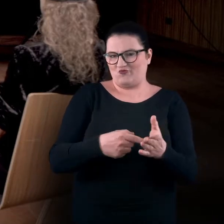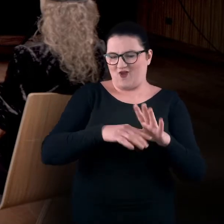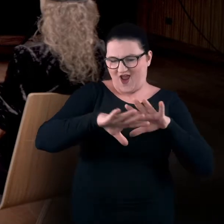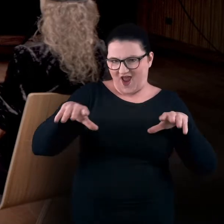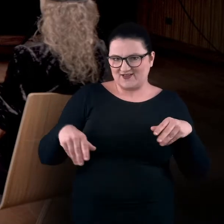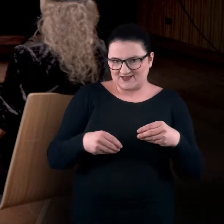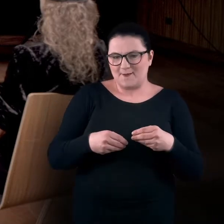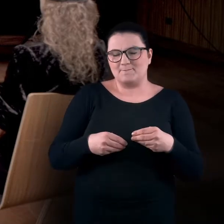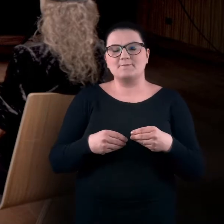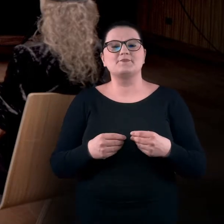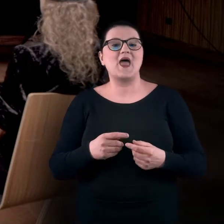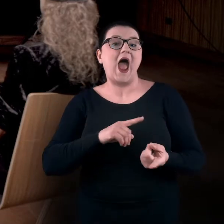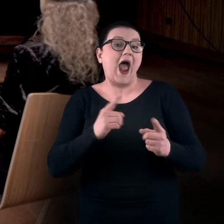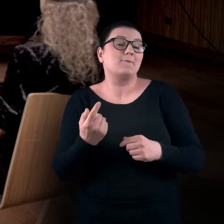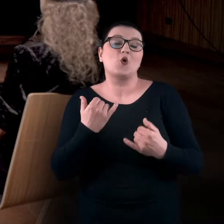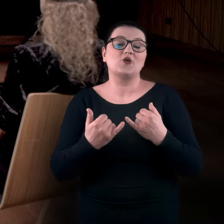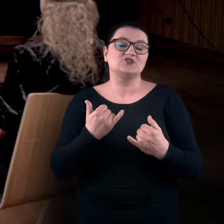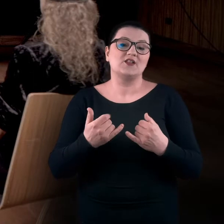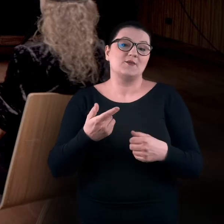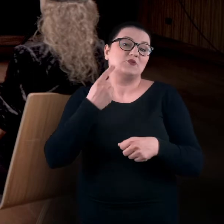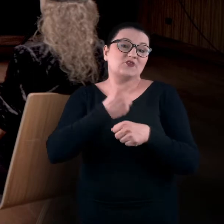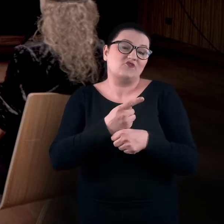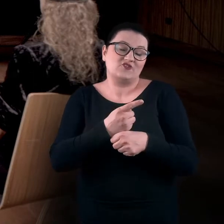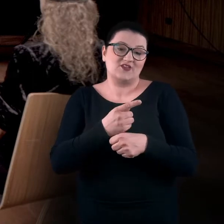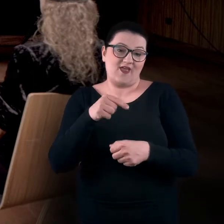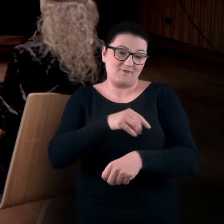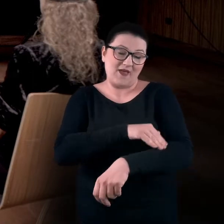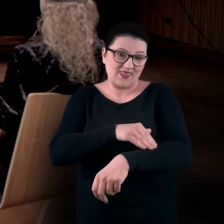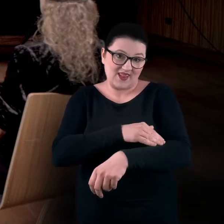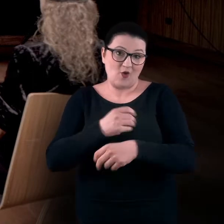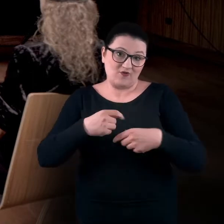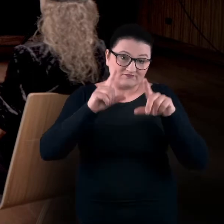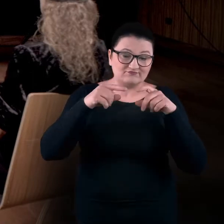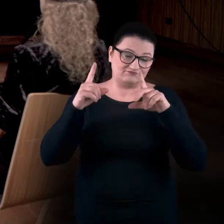Albo jeżeli postanowicie wykorzystać te materiały do Waszych praktyk edukacyjnych,